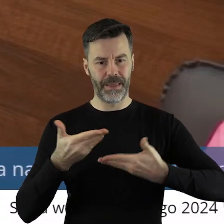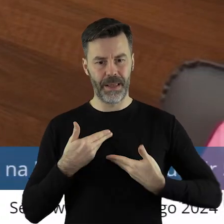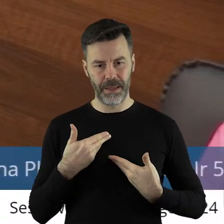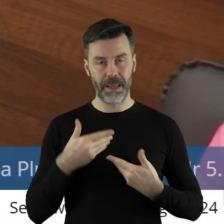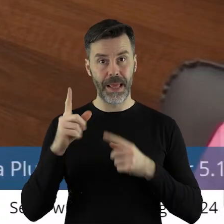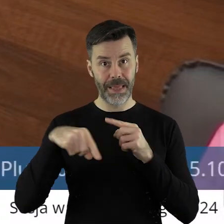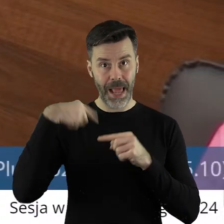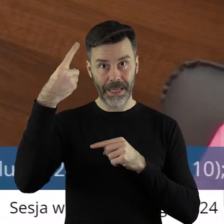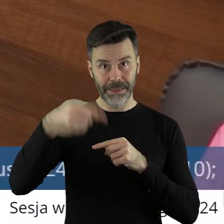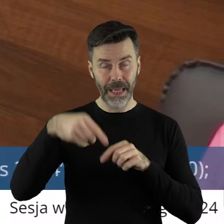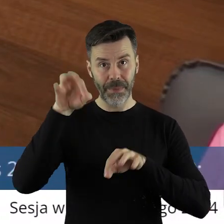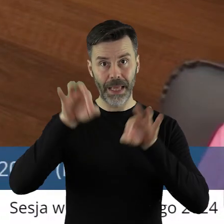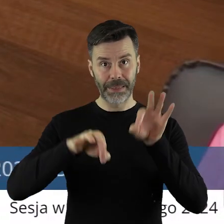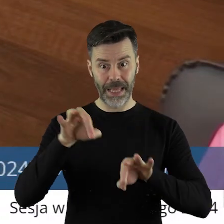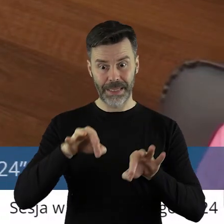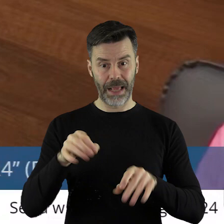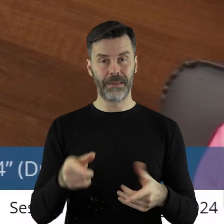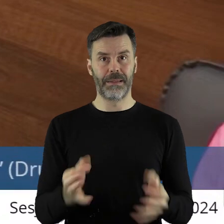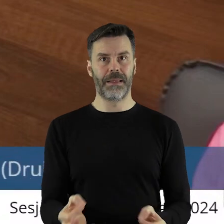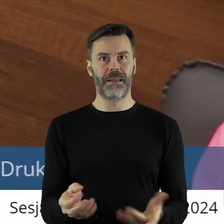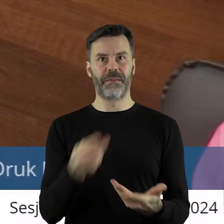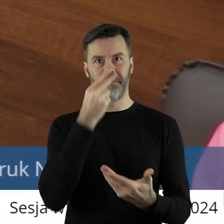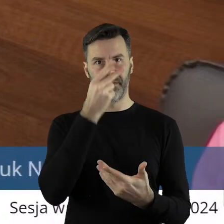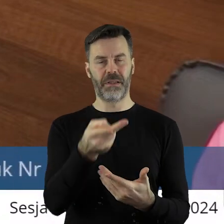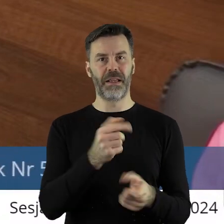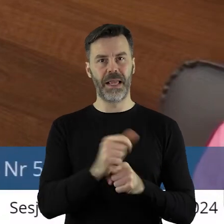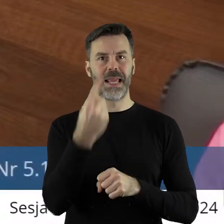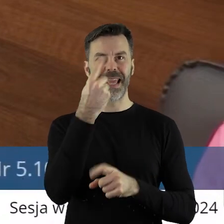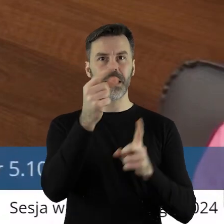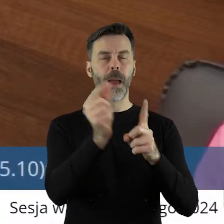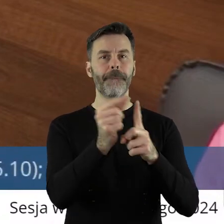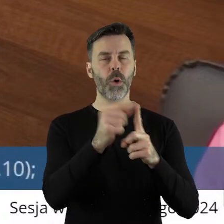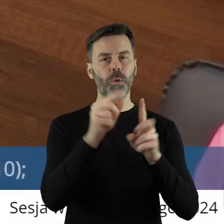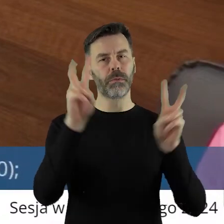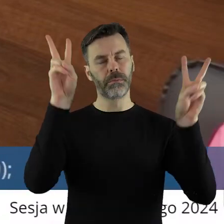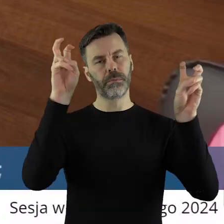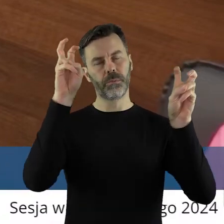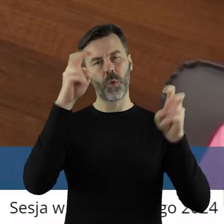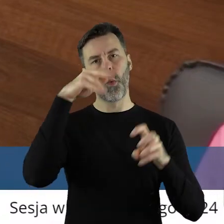Na kolejnej sesji tak nie jest. Tylko w jednym punkcie-Łódzkie ratuje zabytki,